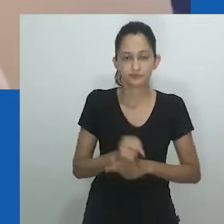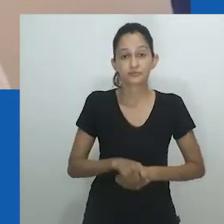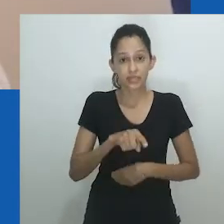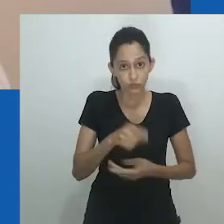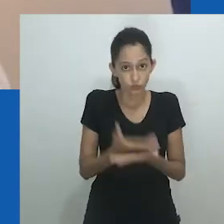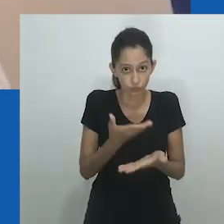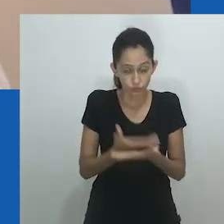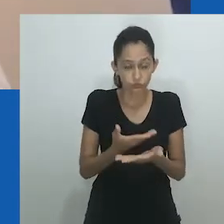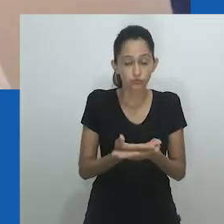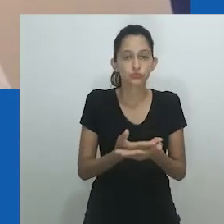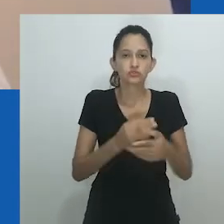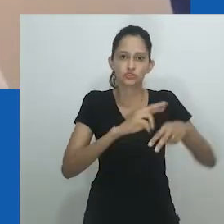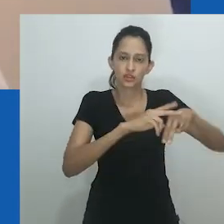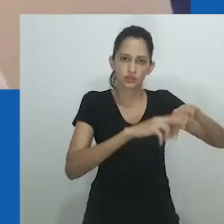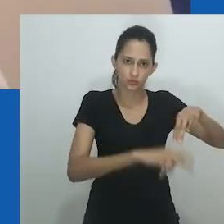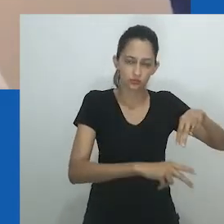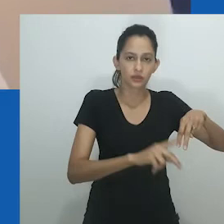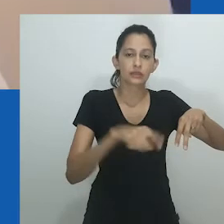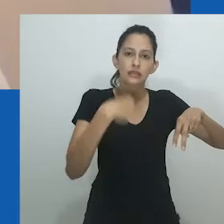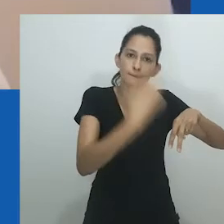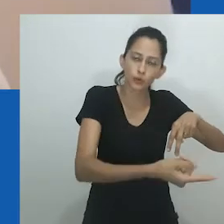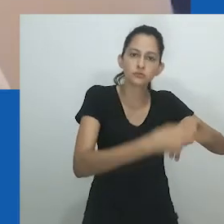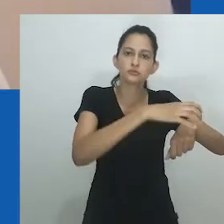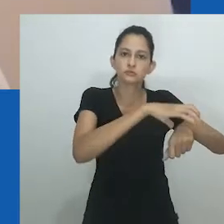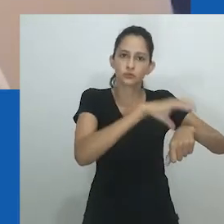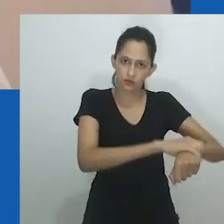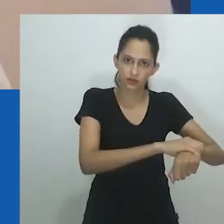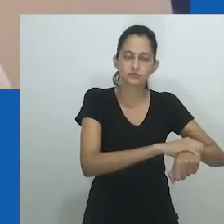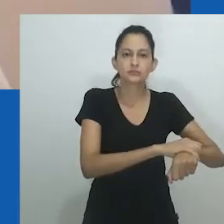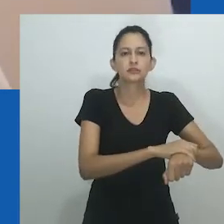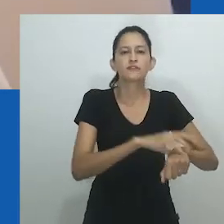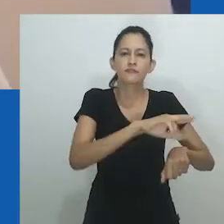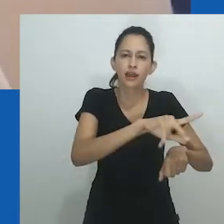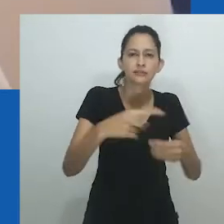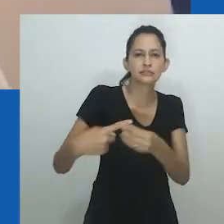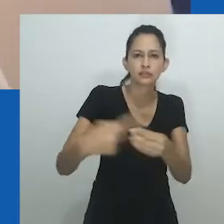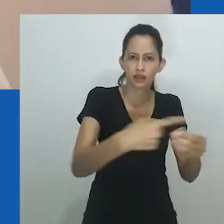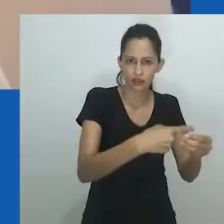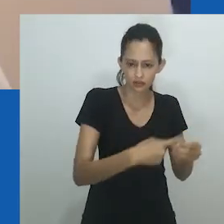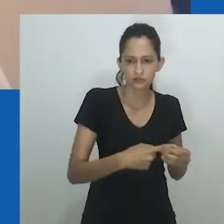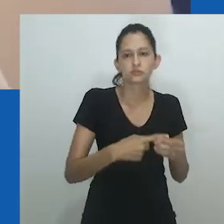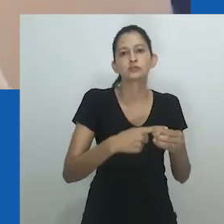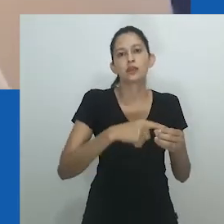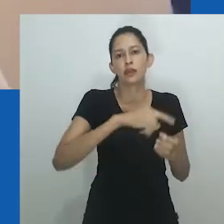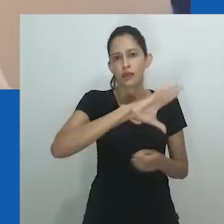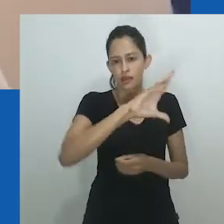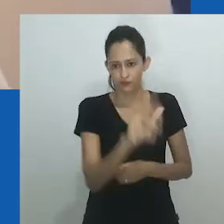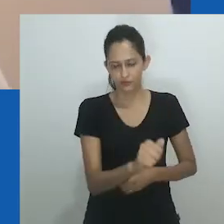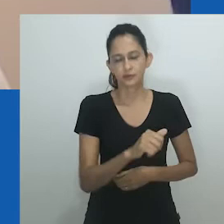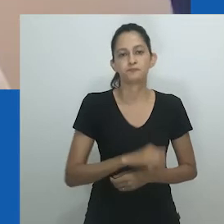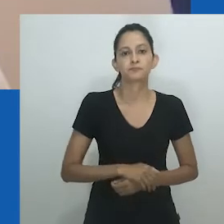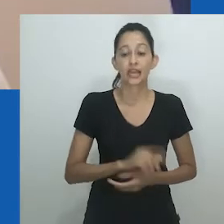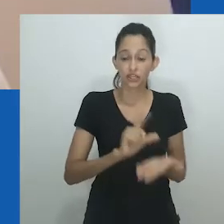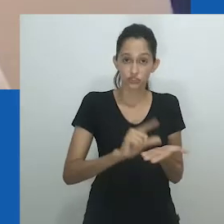Ao mesmo tempo, o trabalho oferece uma crítica do colonialismo referente aos arranjos de gênero e sexo na sociedade Igbo.